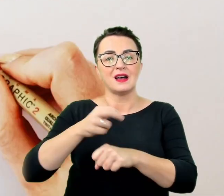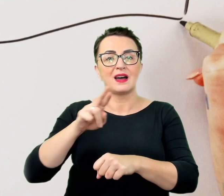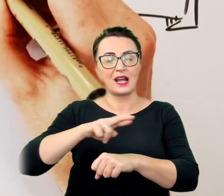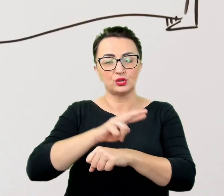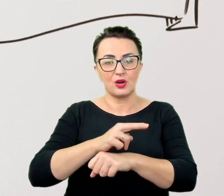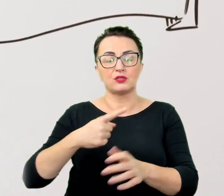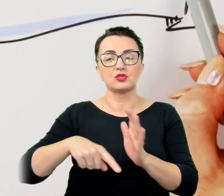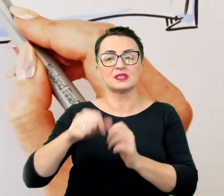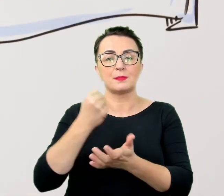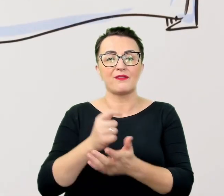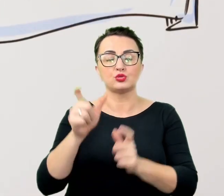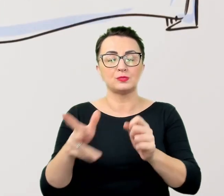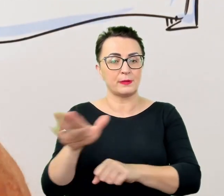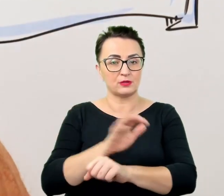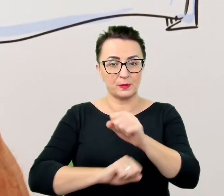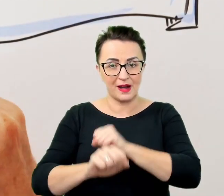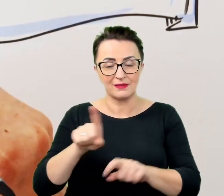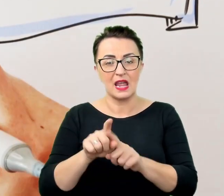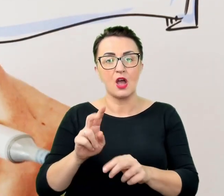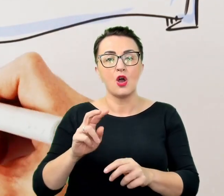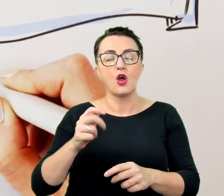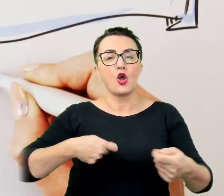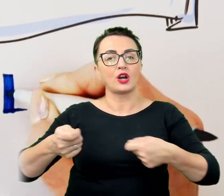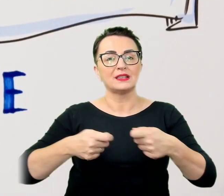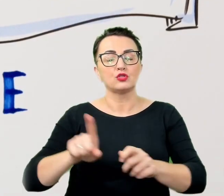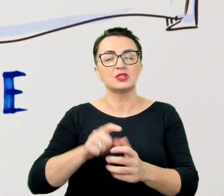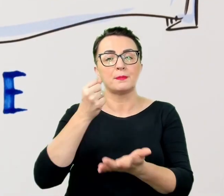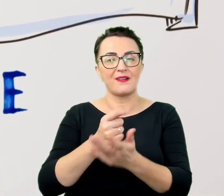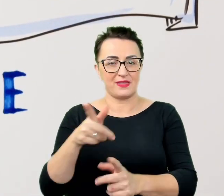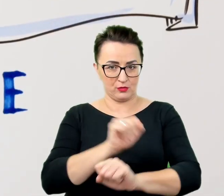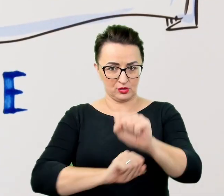którzy oferują różne formy wsparcia dla naszych studentów, doktorantów i pracowników,